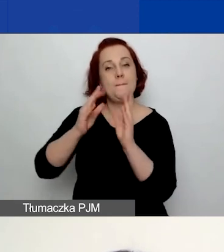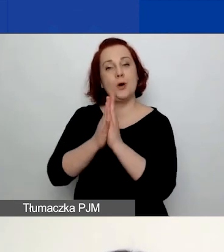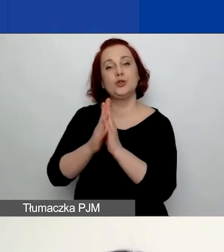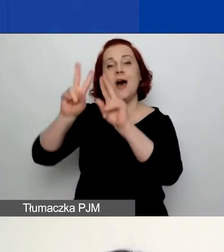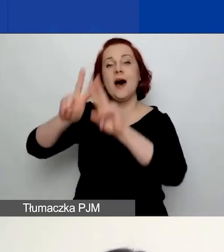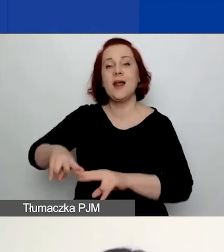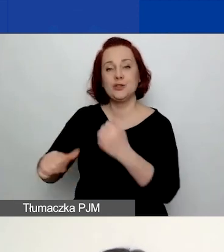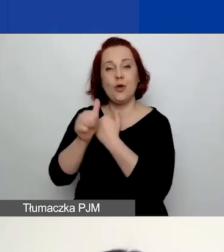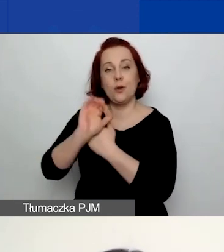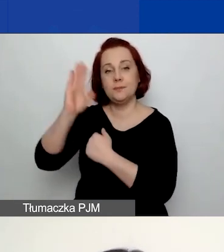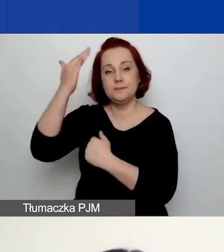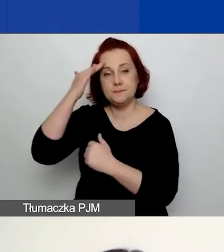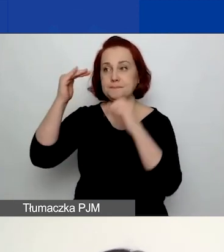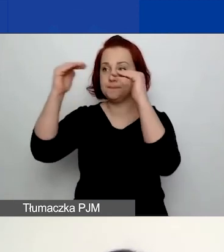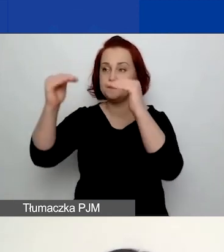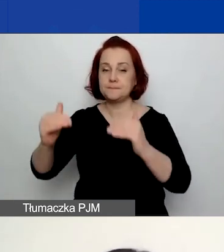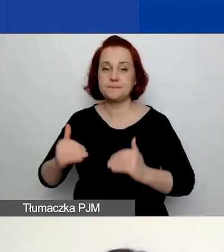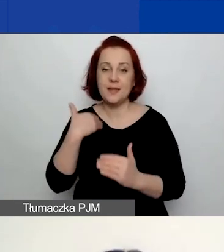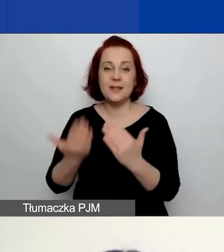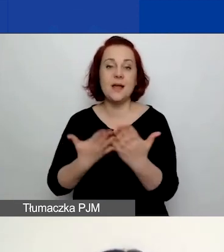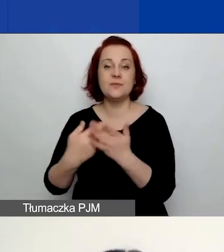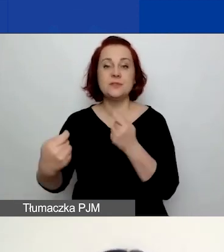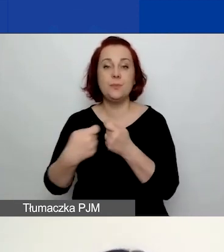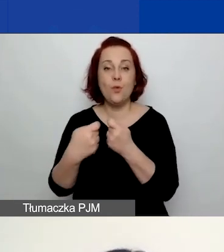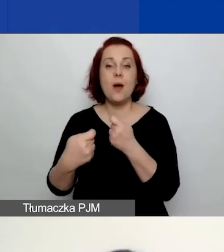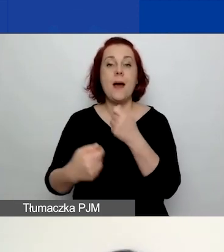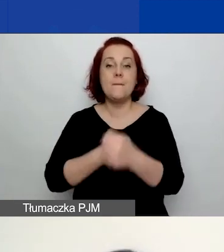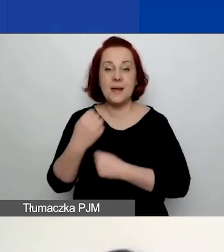takimi jak deklaracja współpracy partnerskiej w języku polskim i angielskim.